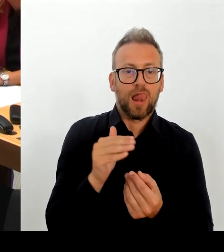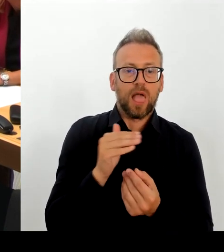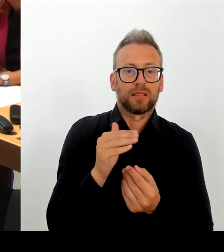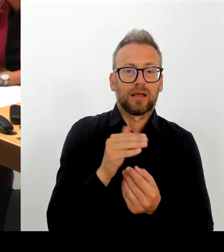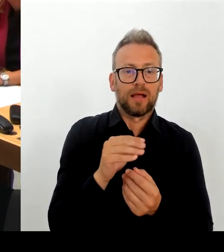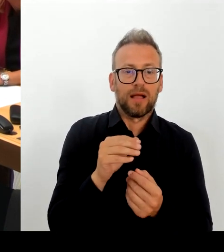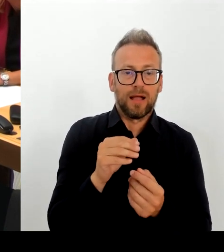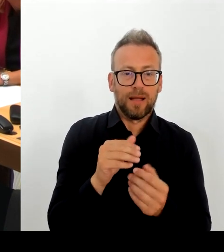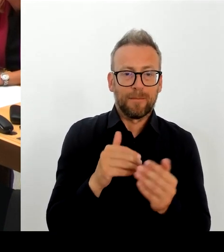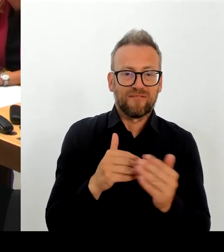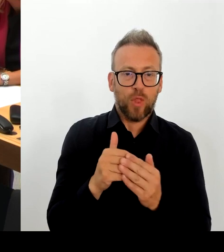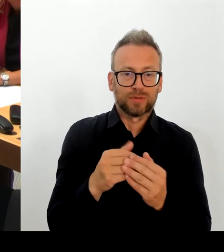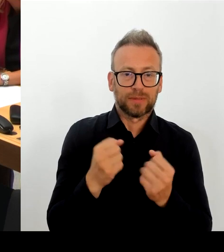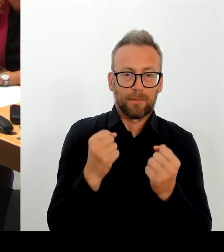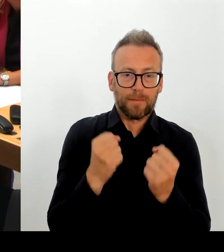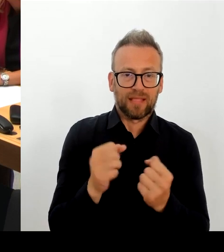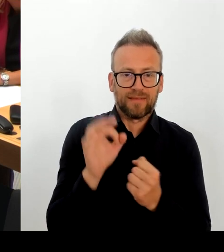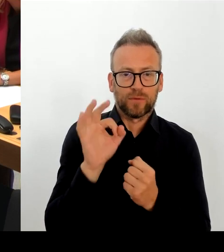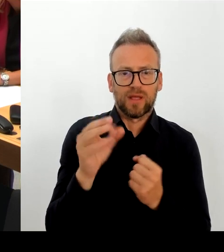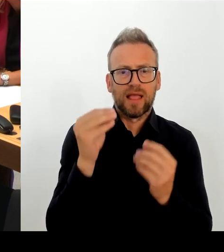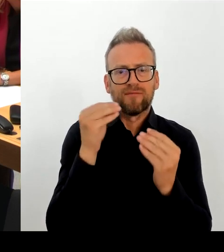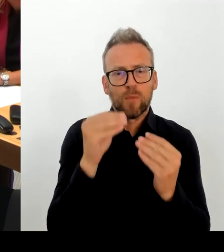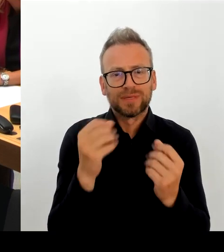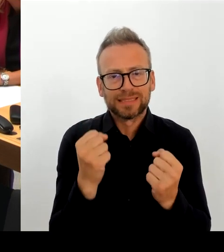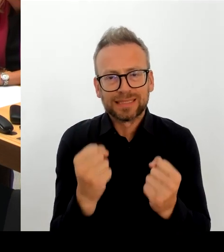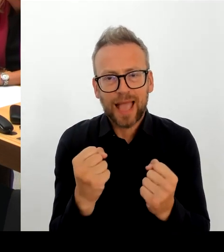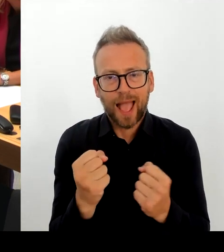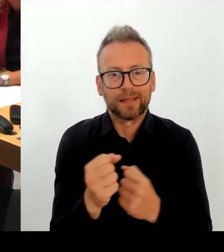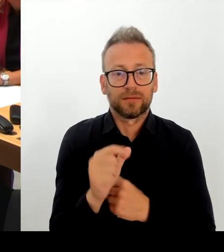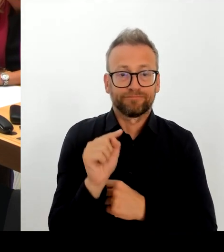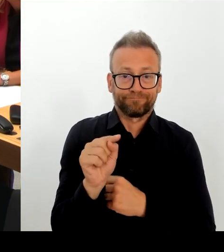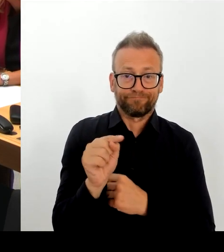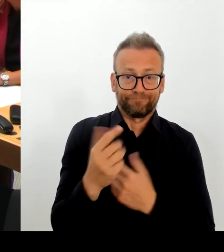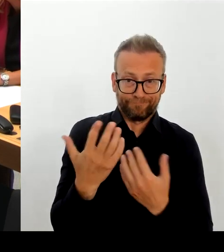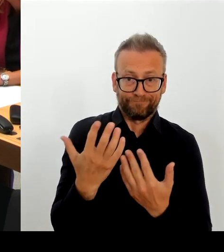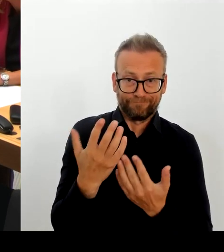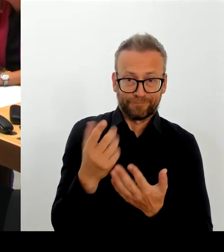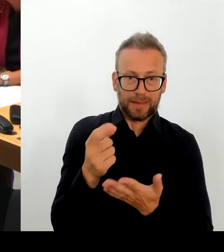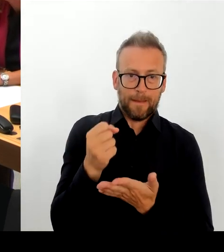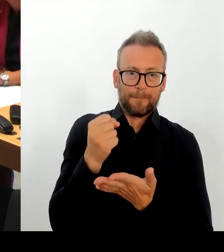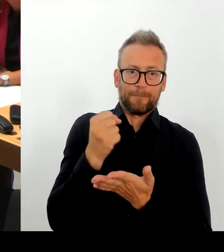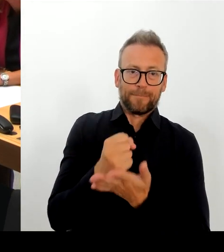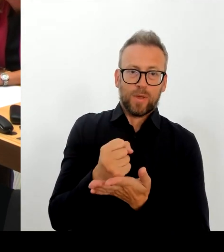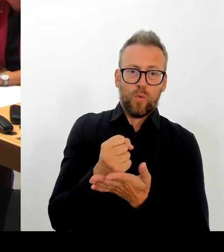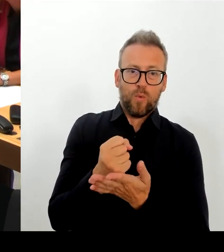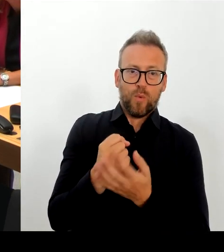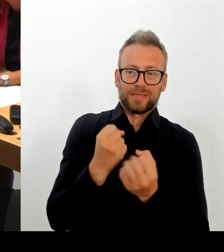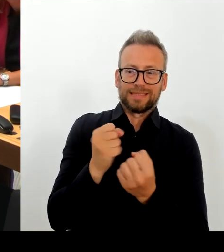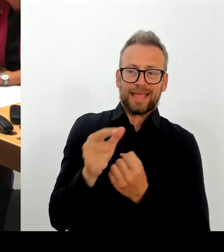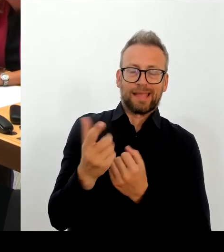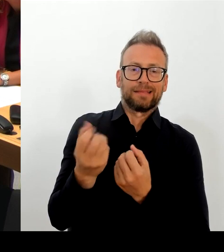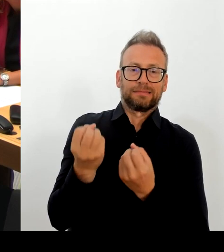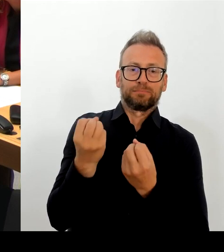Am 25. August haben wir dann Maßnahmen eingeleitet, nach ordentlicher Prüfung.